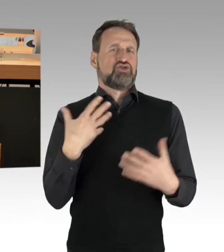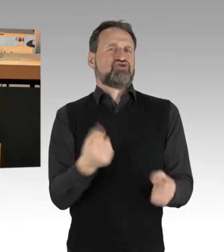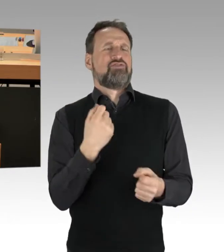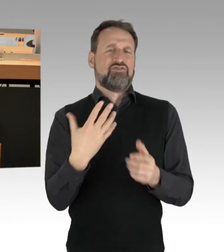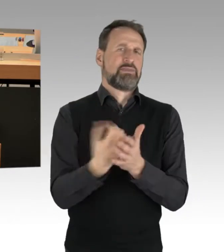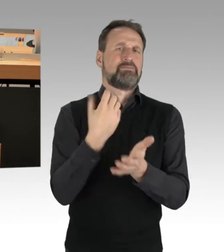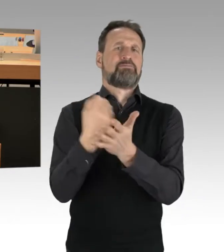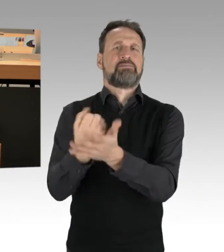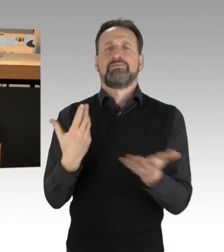Herzlichen Dank.